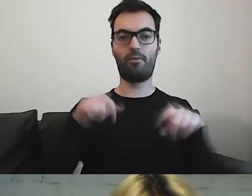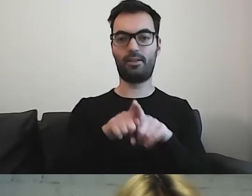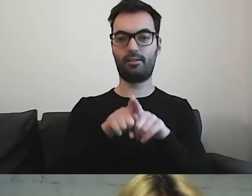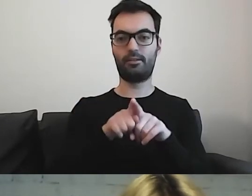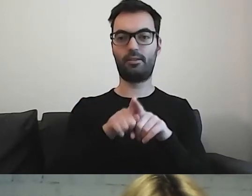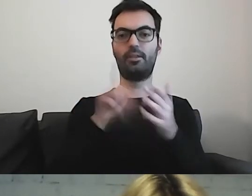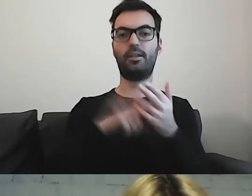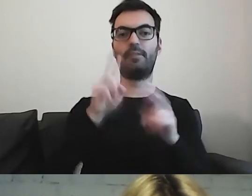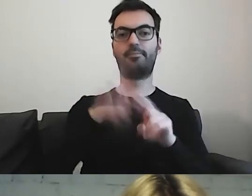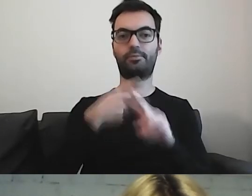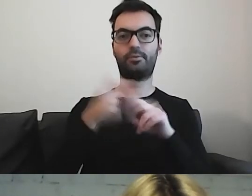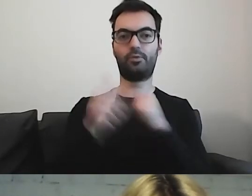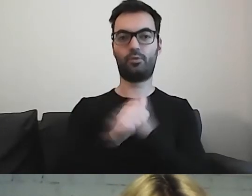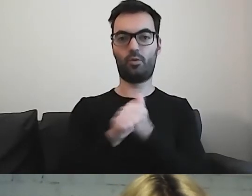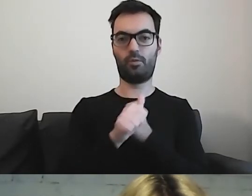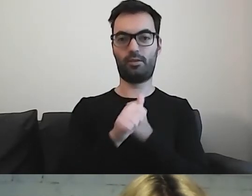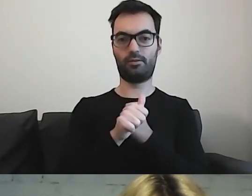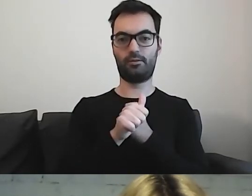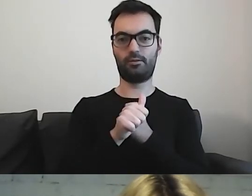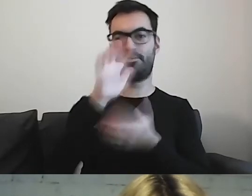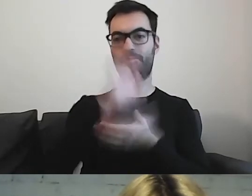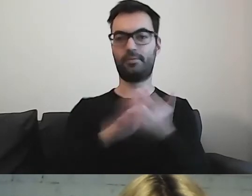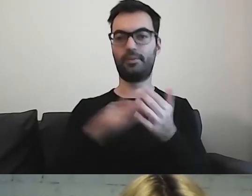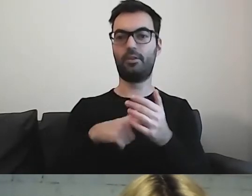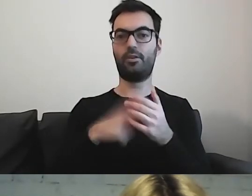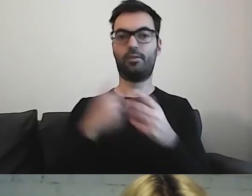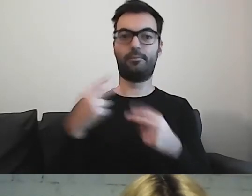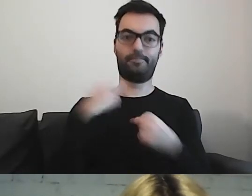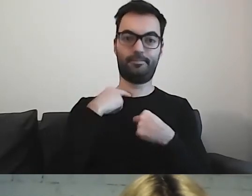o którym za chwilę powiem. Do tego zobowiązuje nas konwencja.